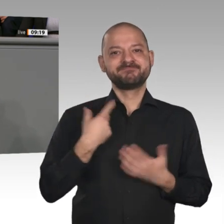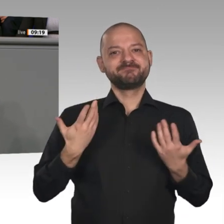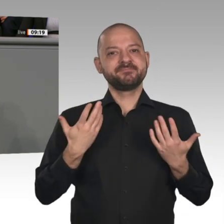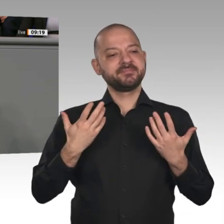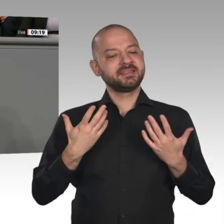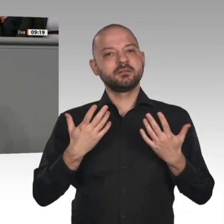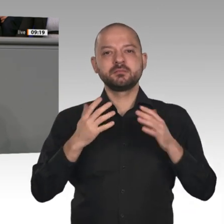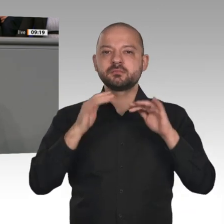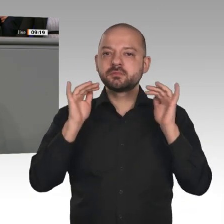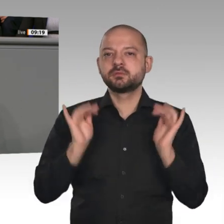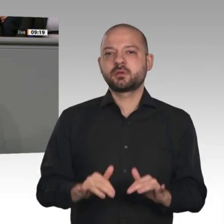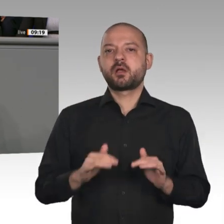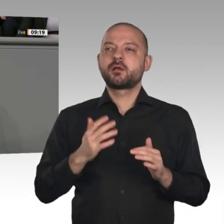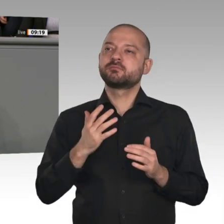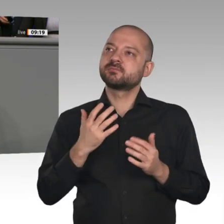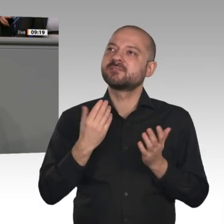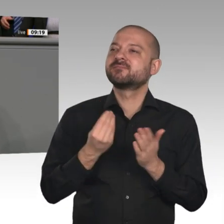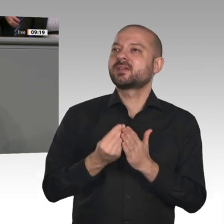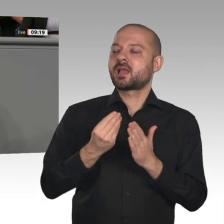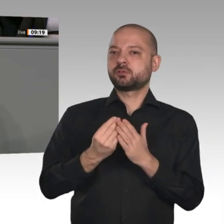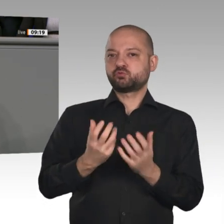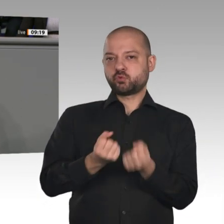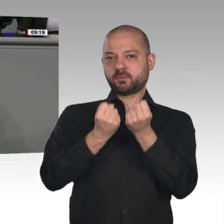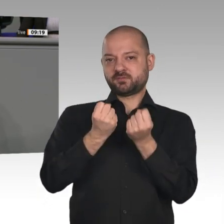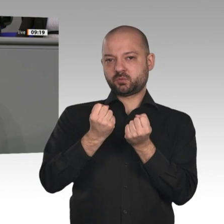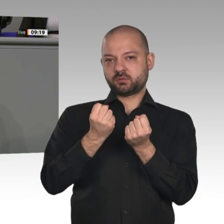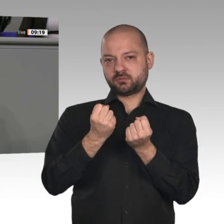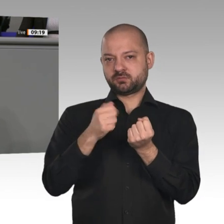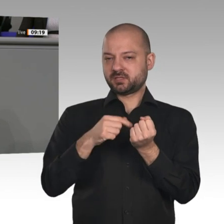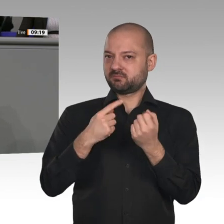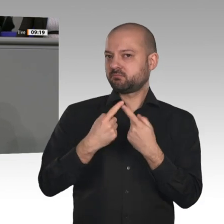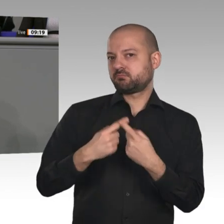der Digitalisierung. Da frage ich mich wirklich: In welcher Glaskugel haben Sie diese Vision